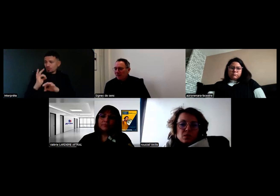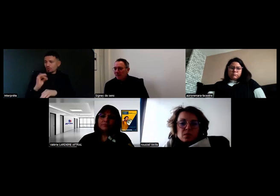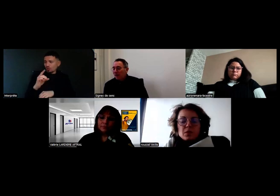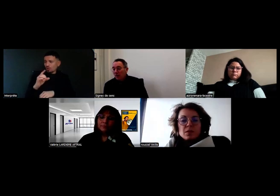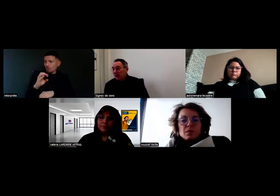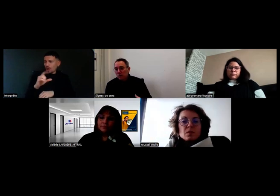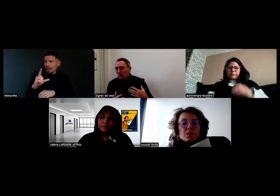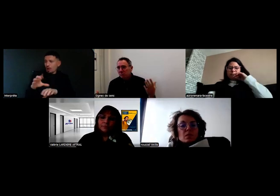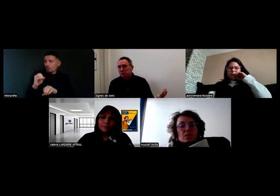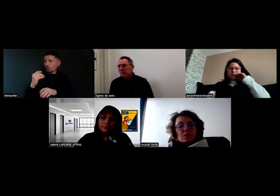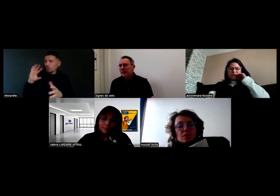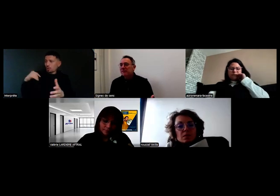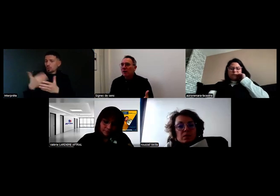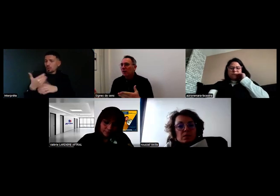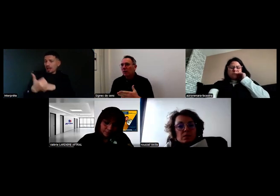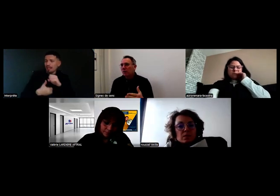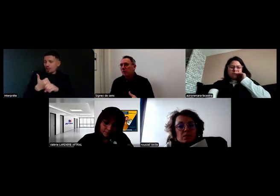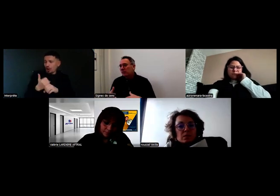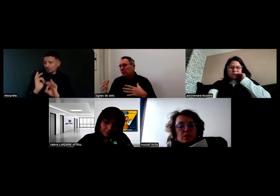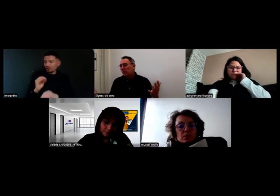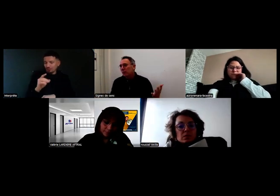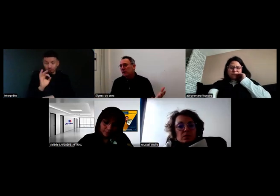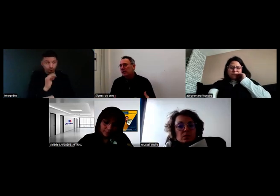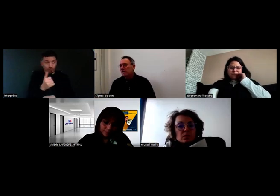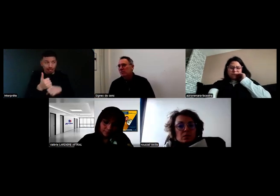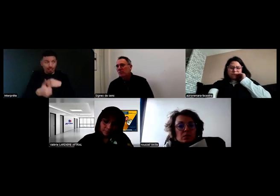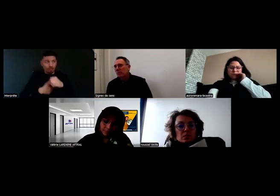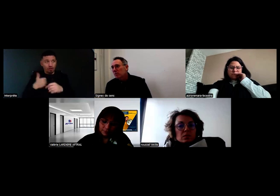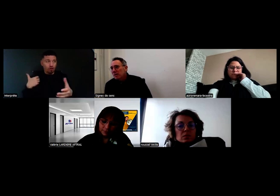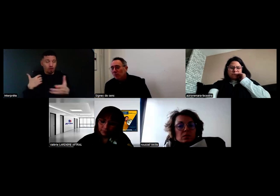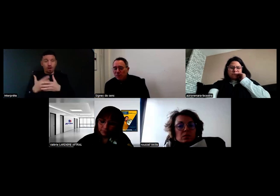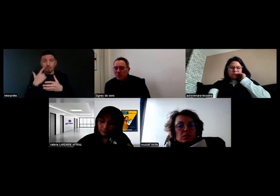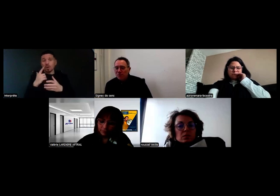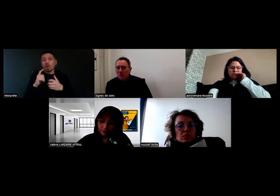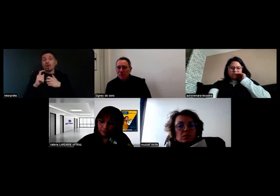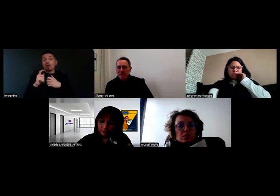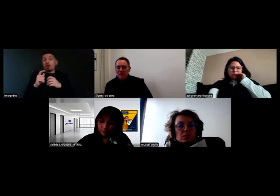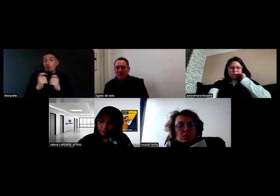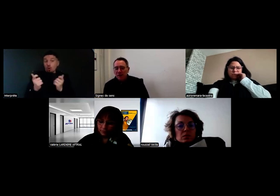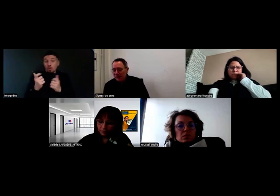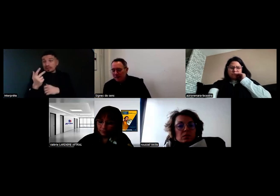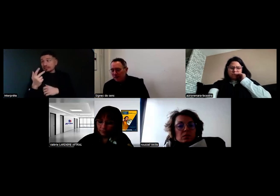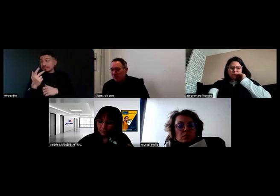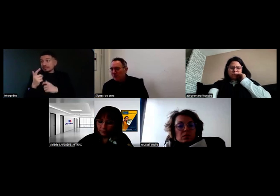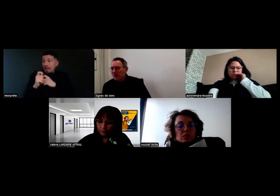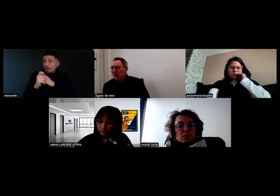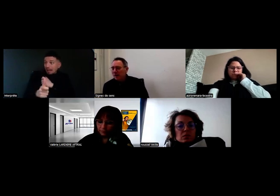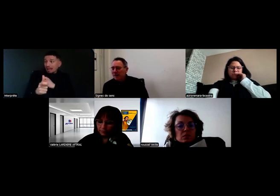en termes d'impact sur l'entreprise, sur Will, sur vous, c'est quoi votre bilan,